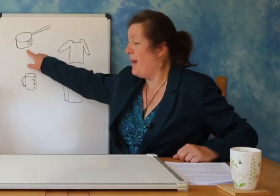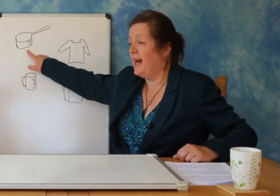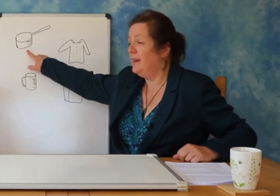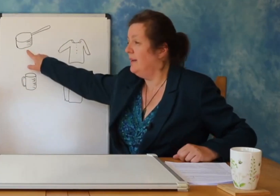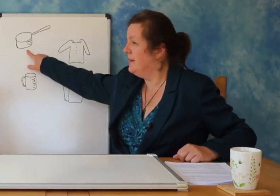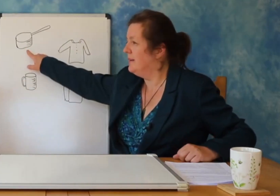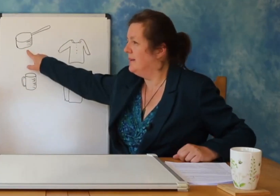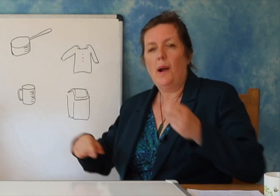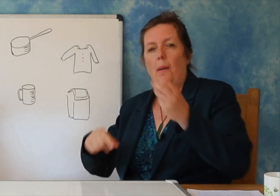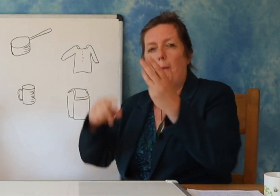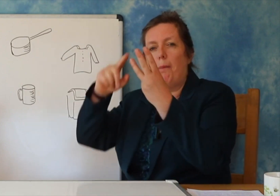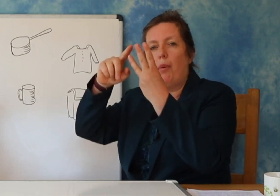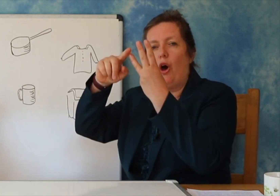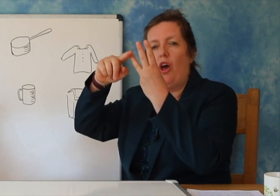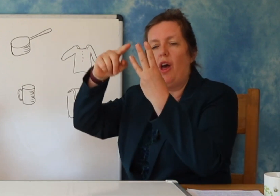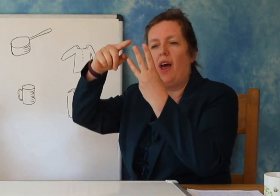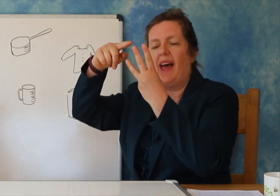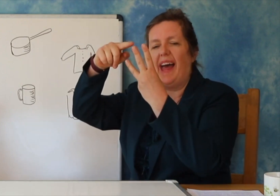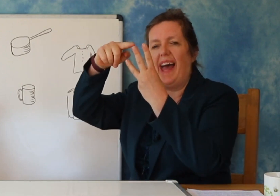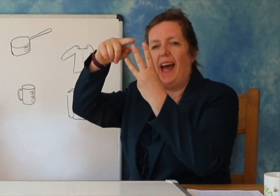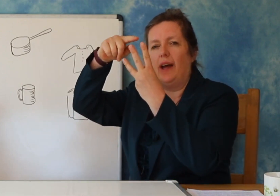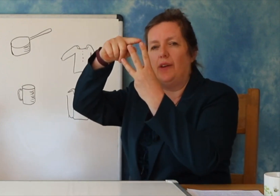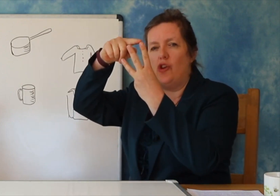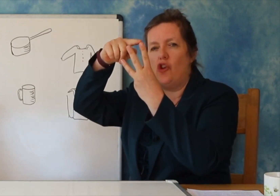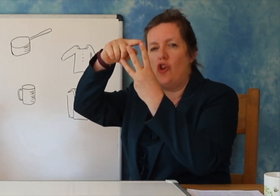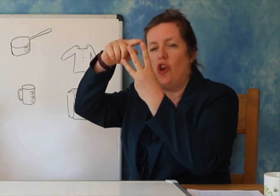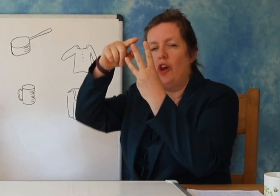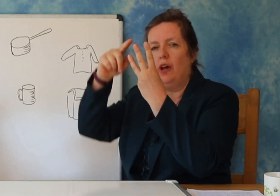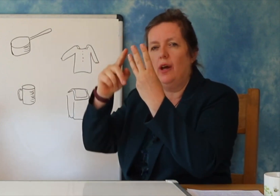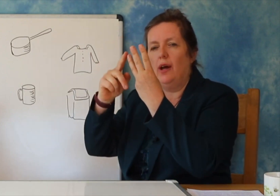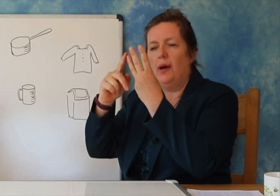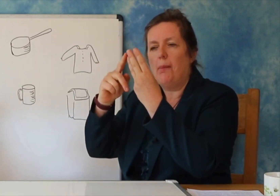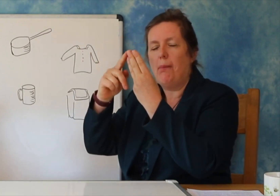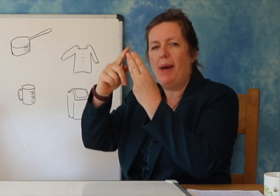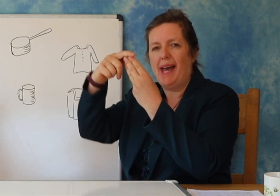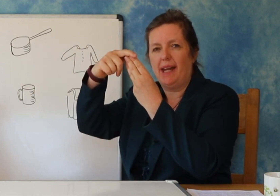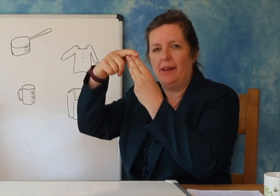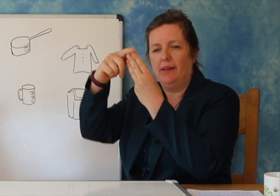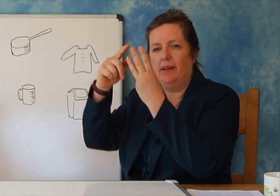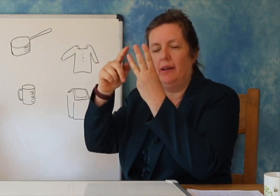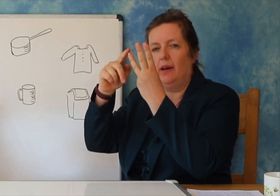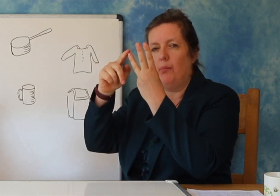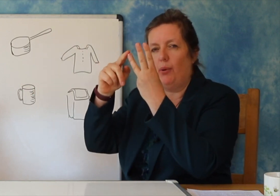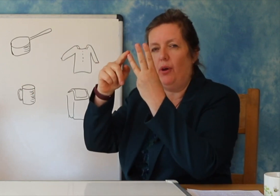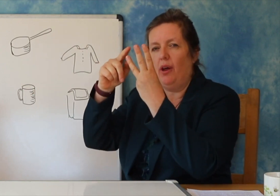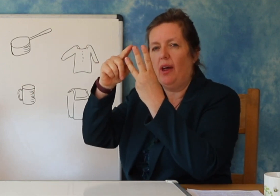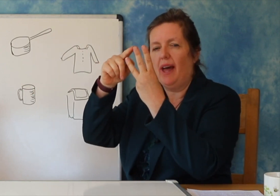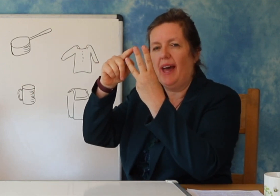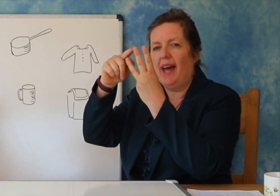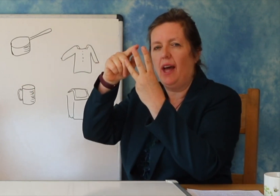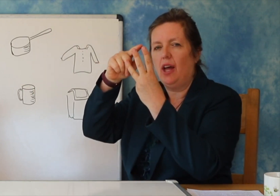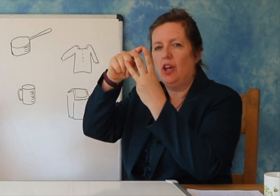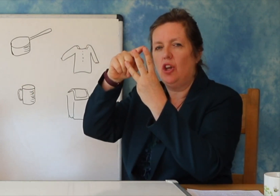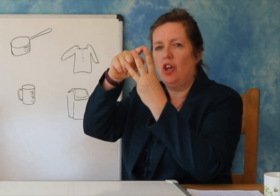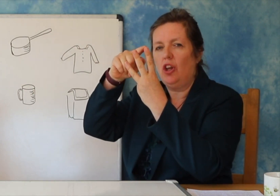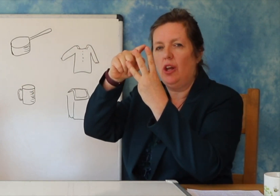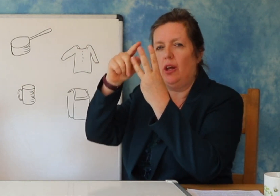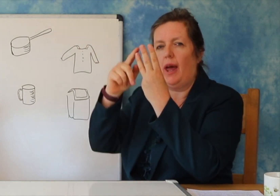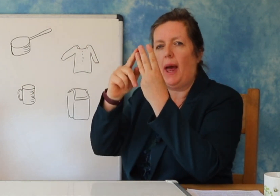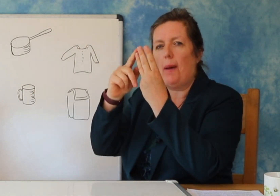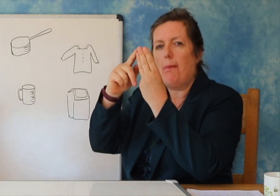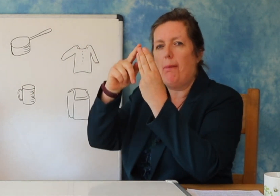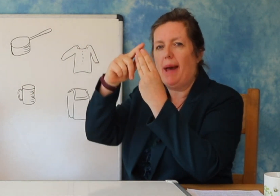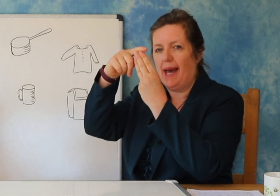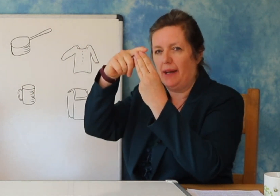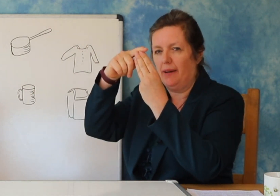fjale te thjeshta.Le tu tregoj ne shembull ‘tigan’ ‘ krye’ ‘filxhan’ ‘kosh